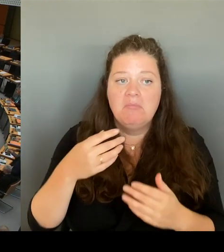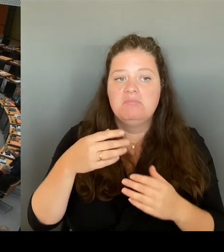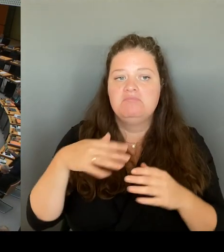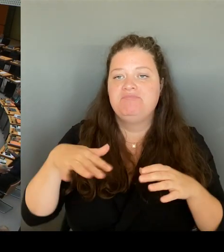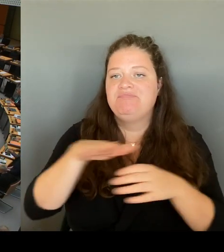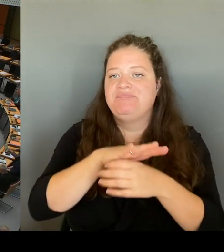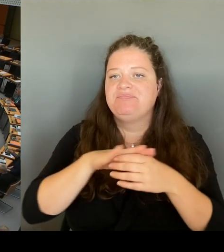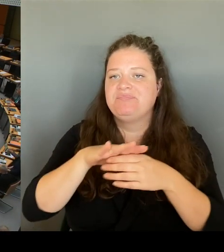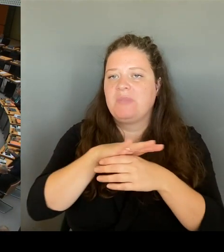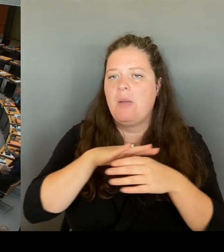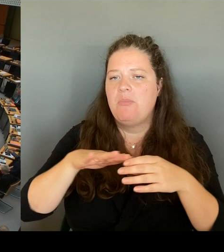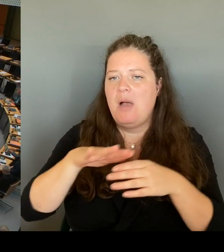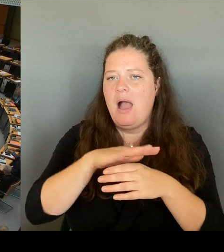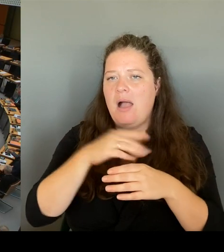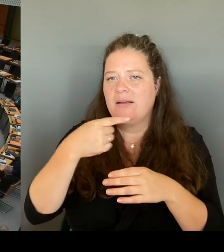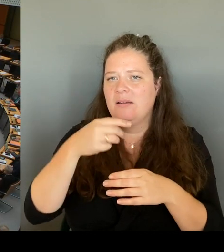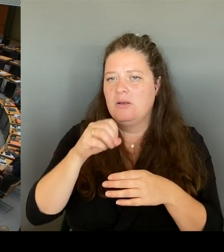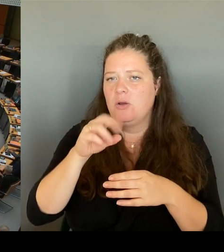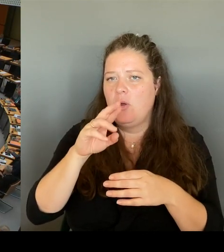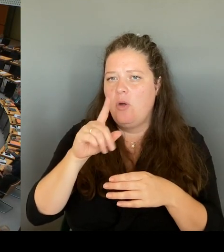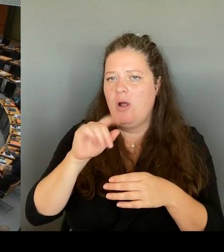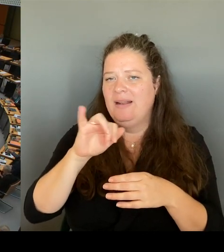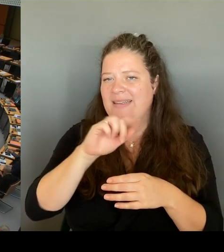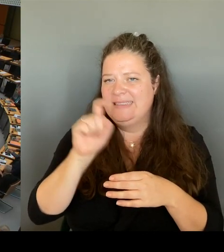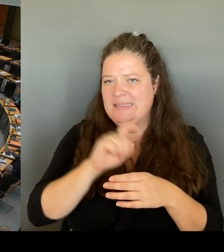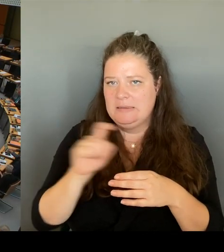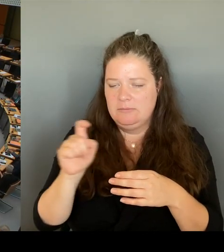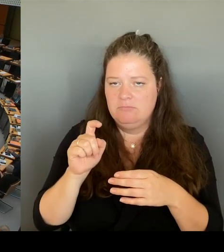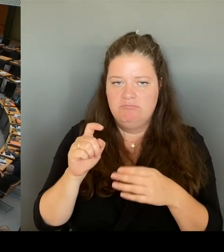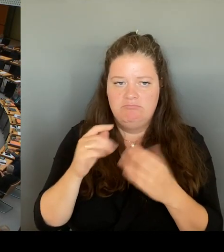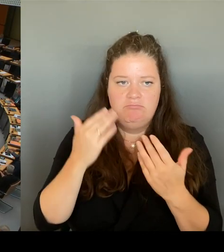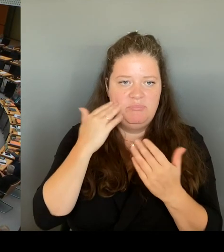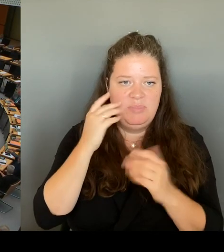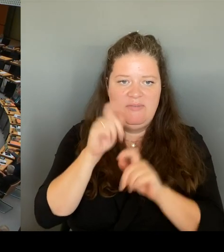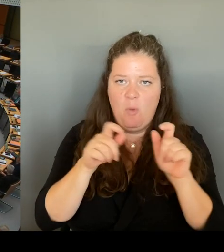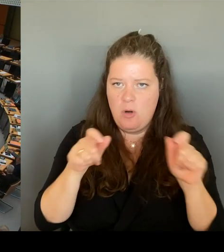eine ähnliche Wache in diesen Bereich mit einzubringen.